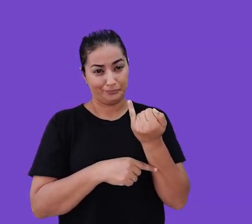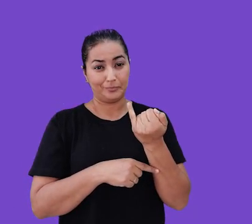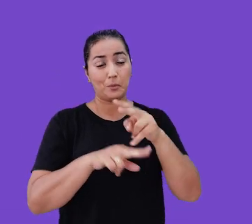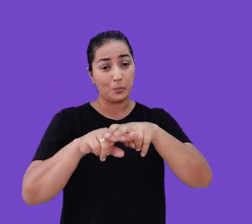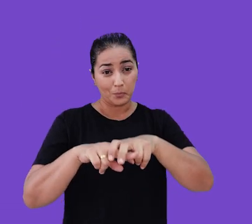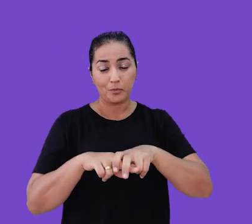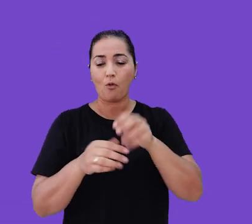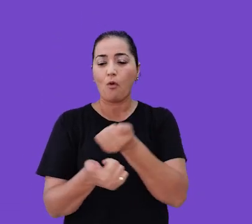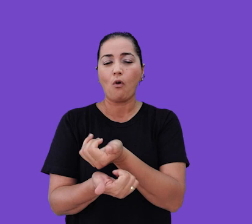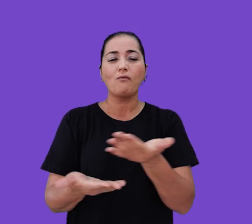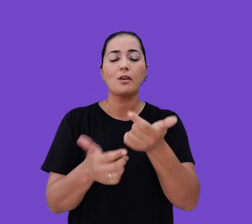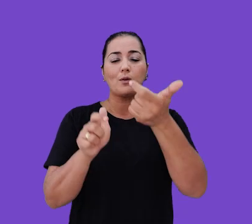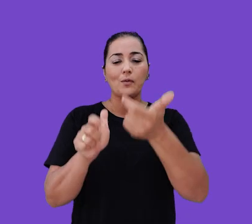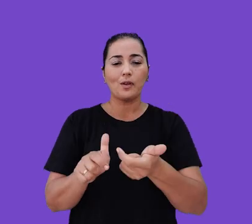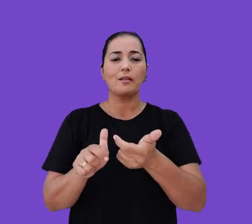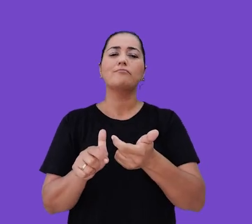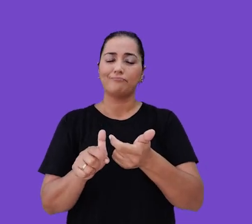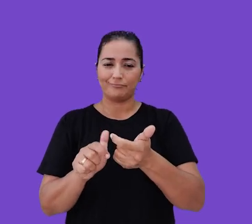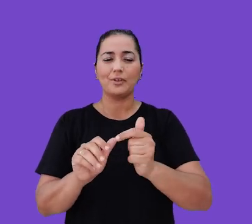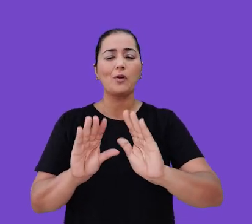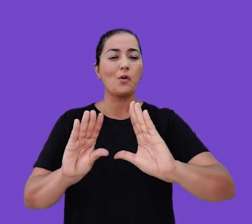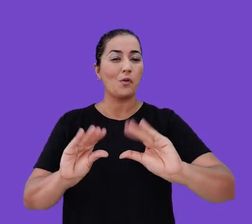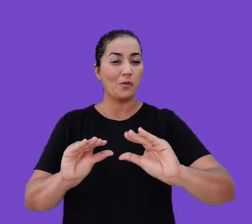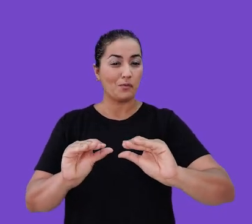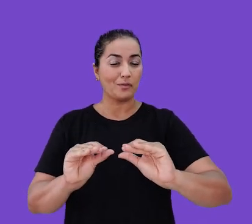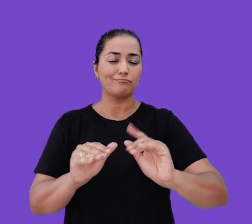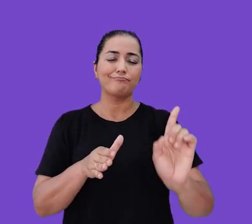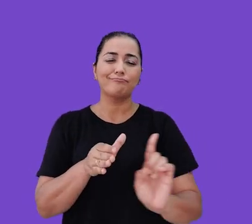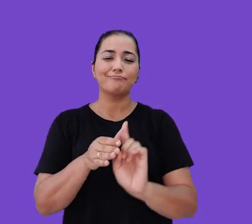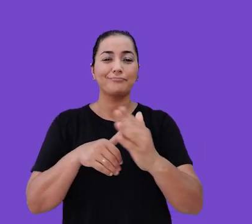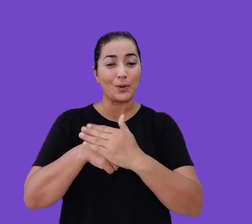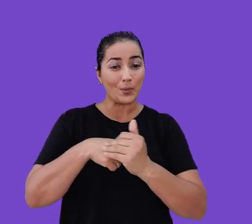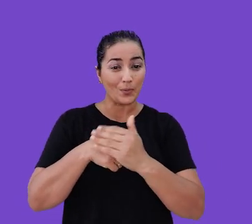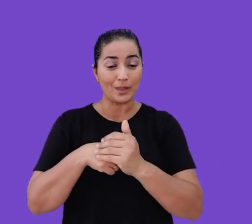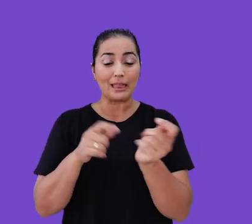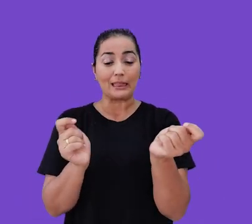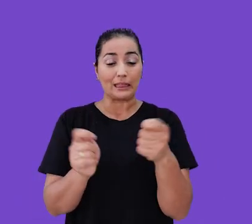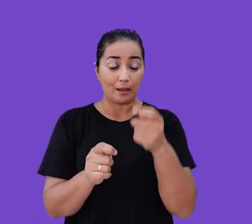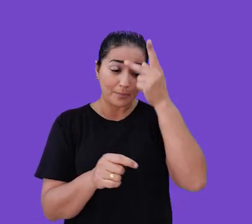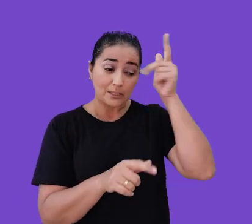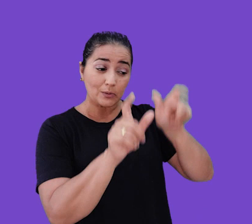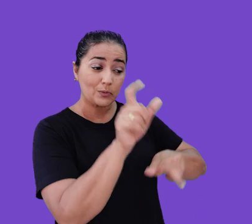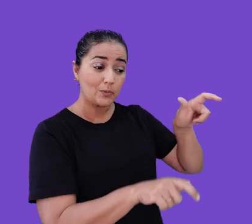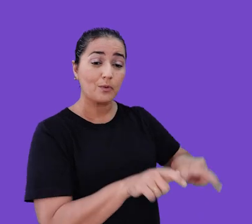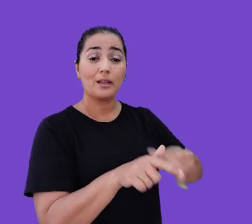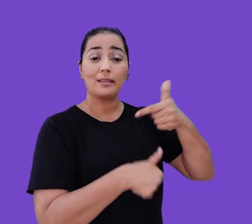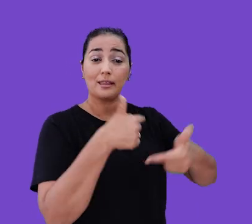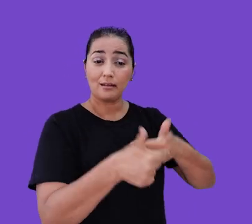Por isso, oferecemos um ambiente de trabalho confortável e acolhedor que permite que os nossos colaboradores sejam eles mesmos,